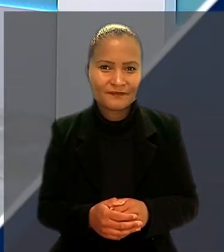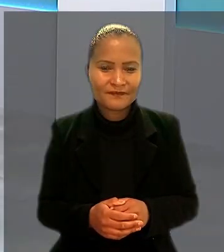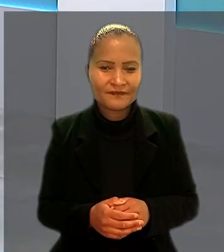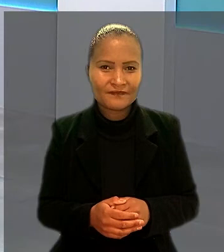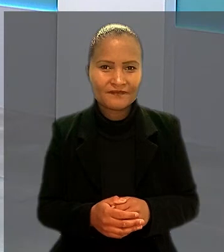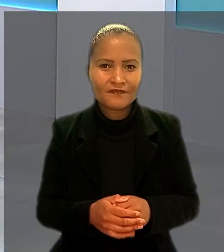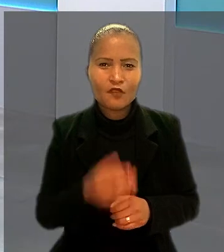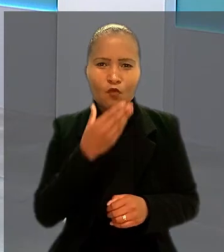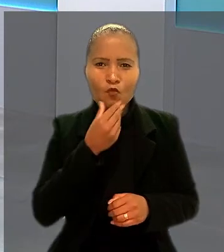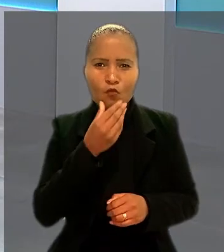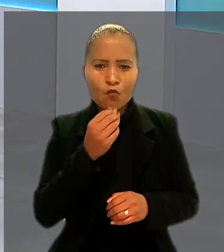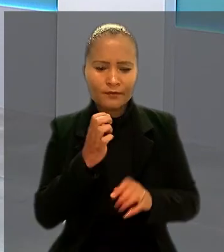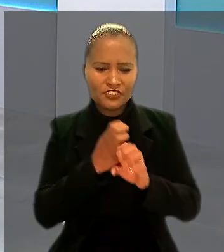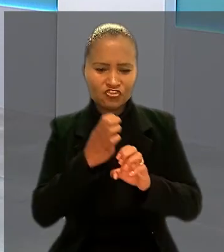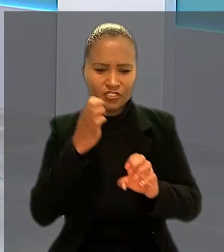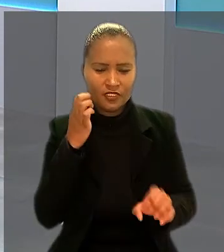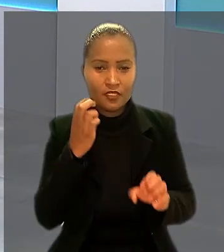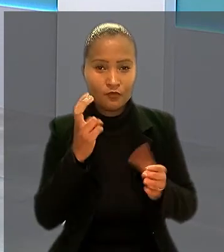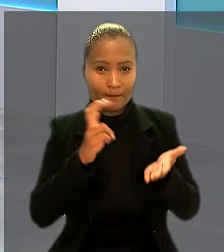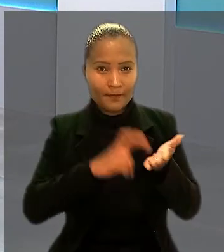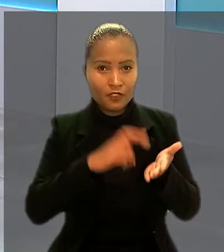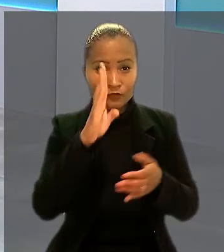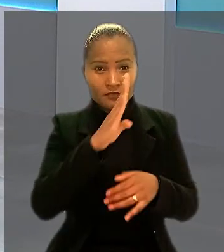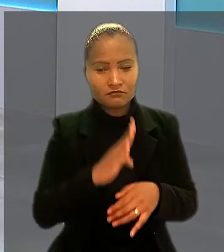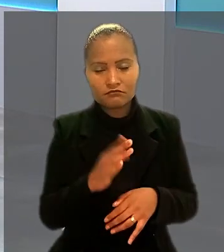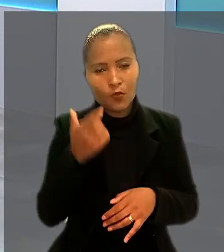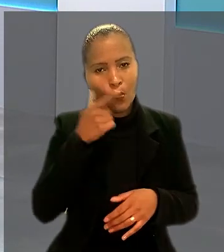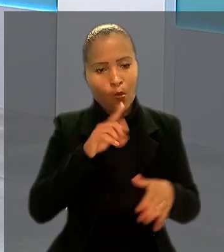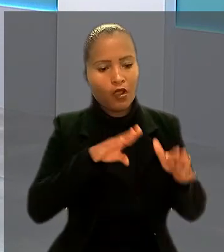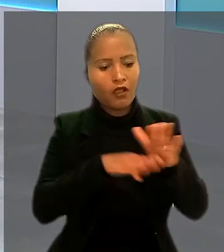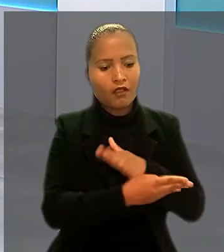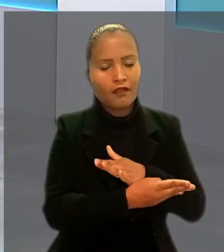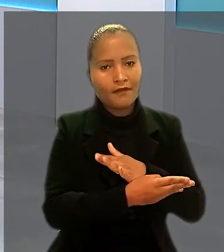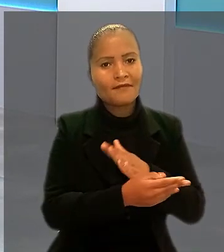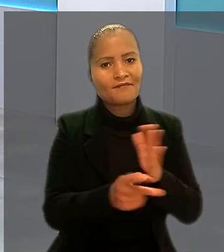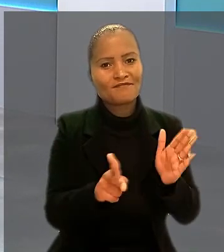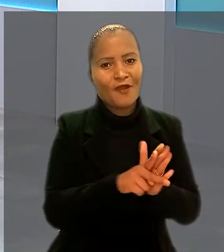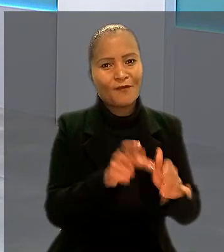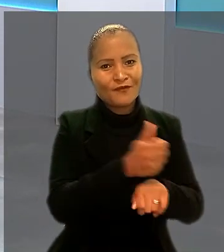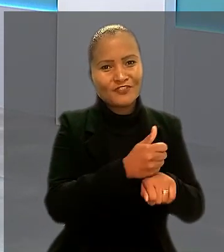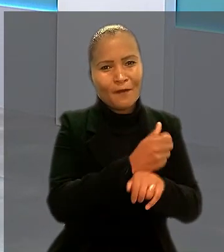Um engenheiro do Banco do Brasil não conseguiu ser enquadrado como bancário para receber horas extras.